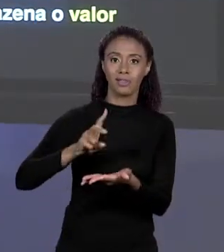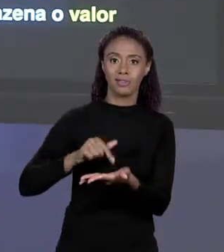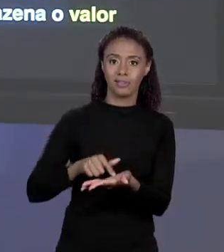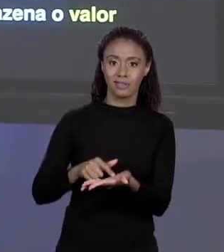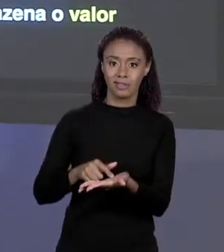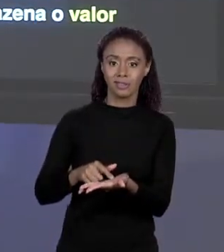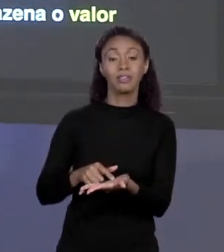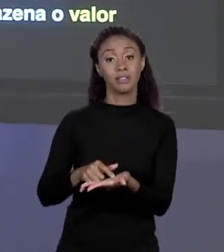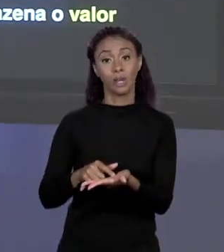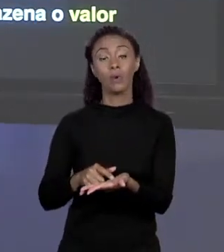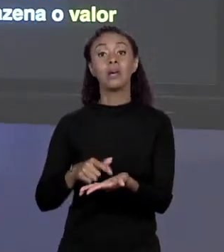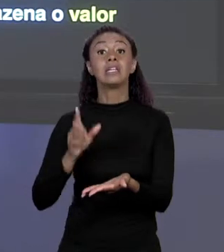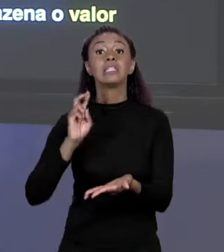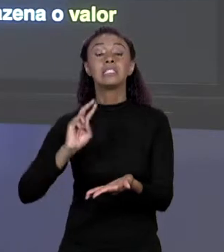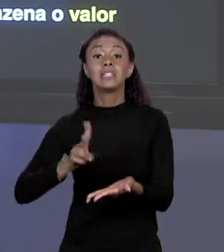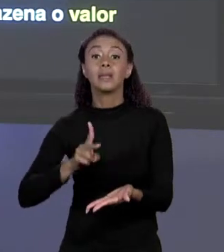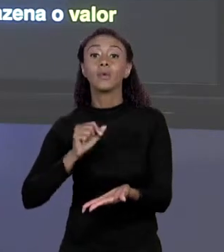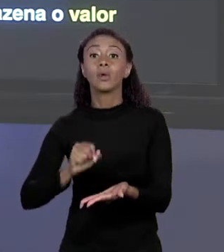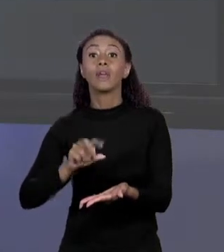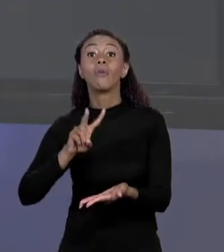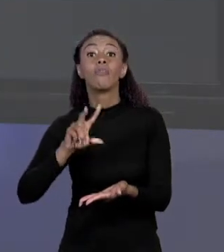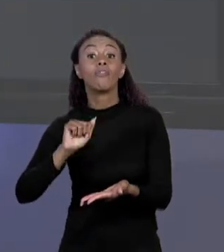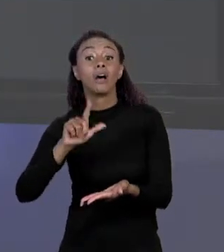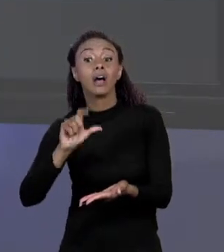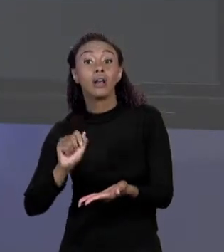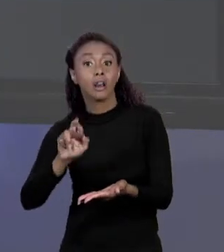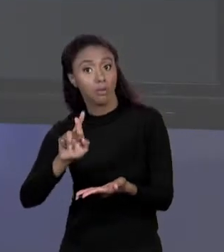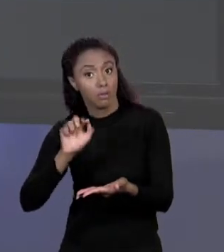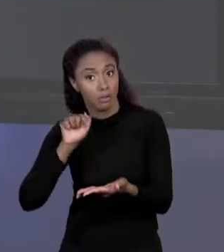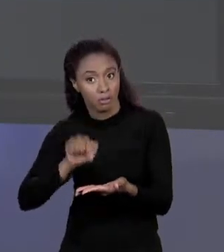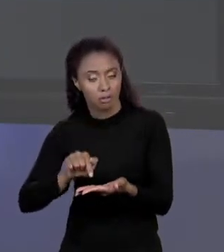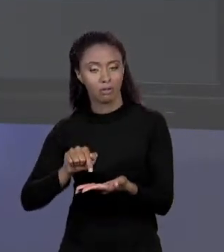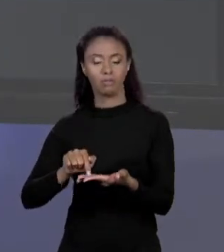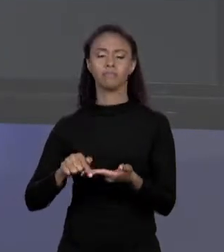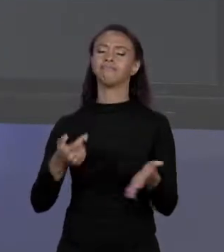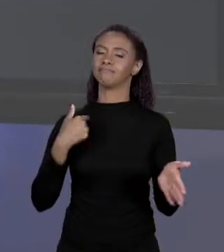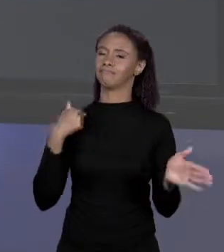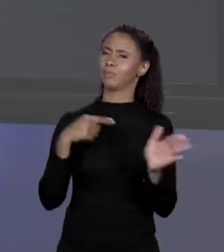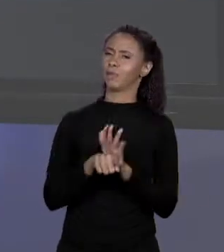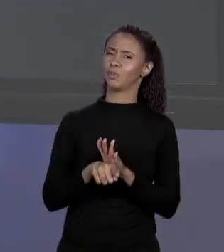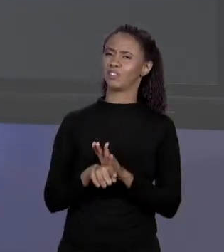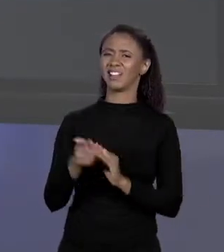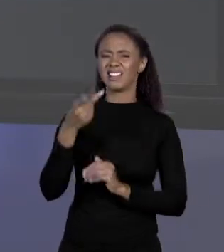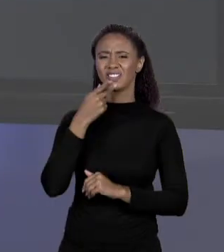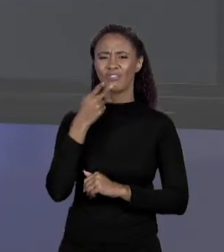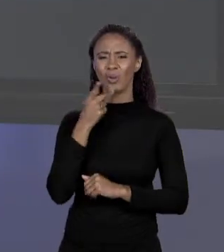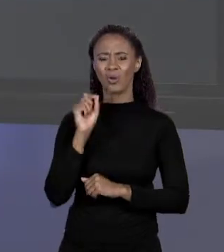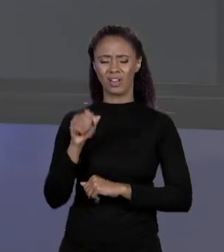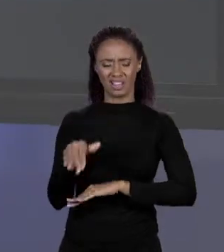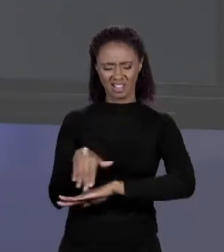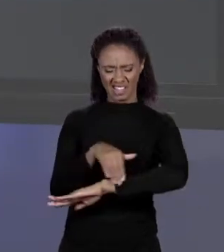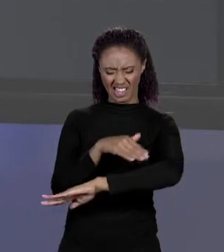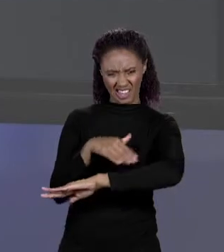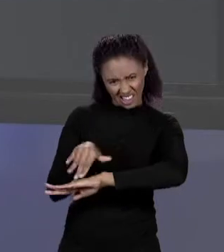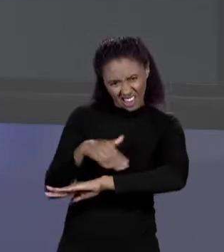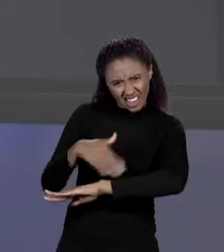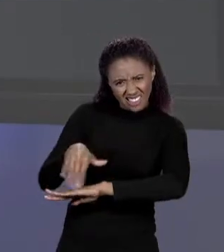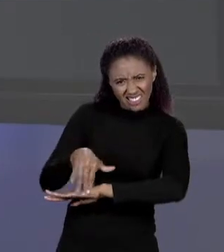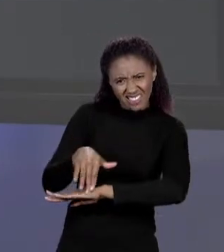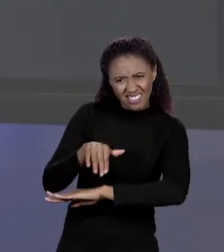VALOR QUE TEM LÁ. EU PERGUNTO PARA VOCÊS: ENDEREÇO? O QUE SIGNIFICA ENDEREÇO? COMO ASSIM